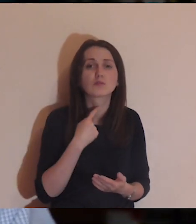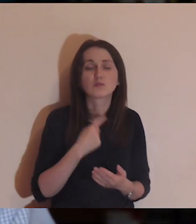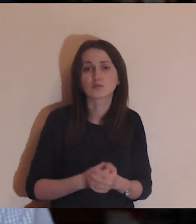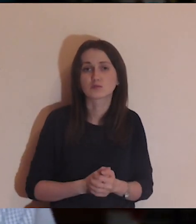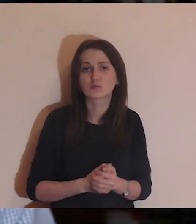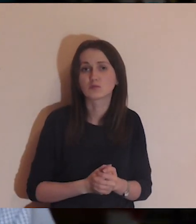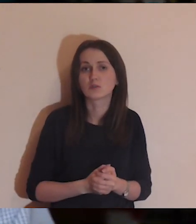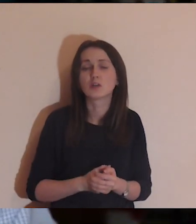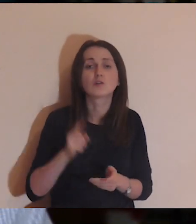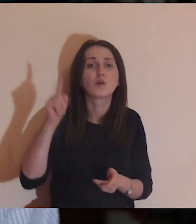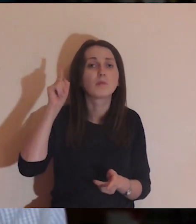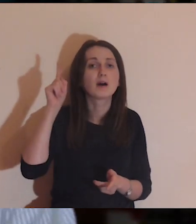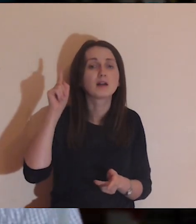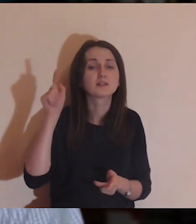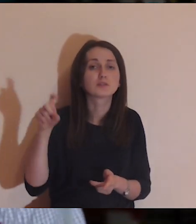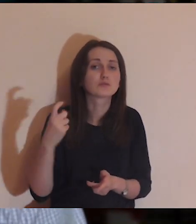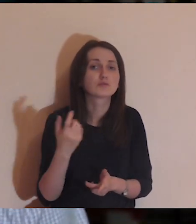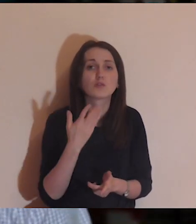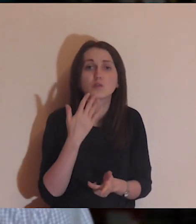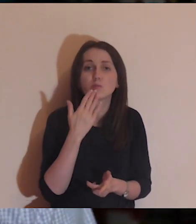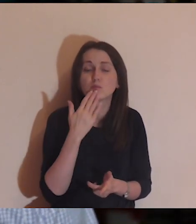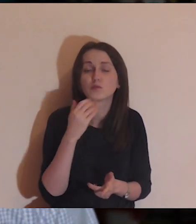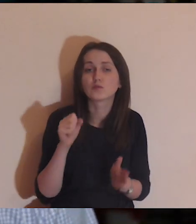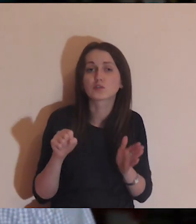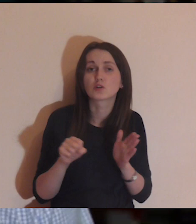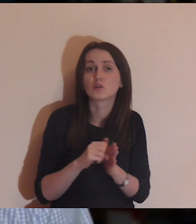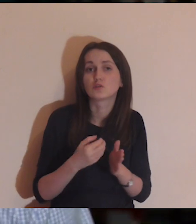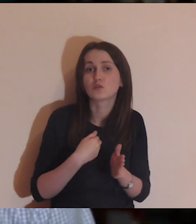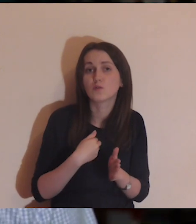tylko słuchaj tego: „Co Panie Ty mi mówisz w moim sercu"